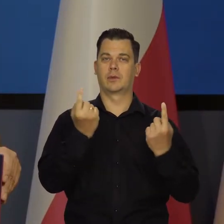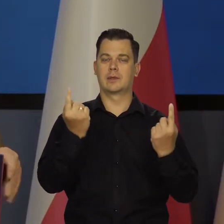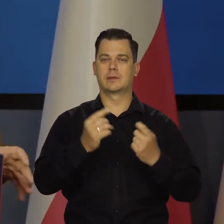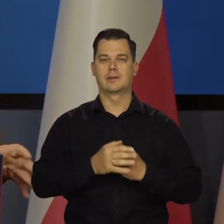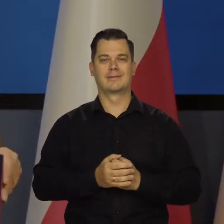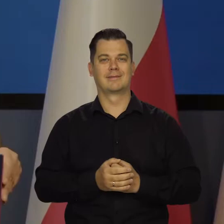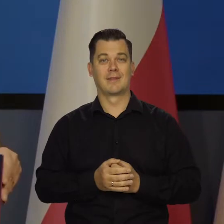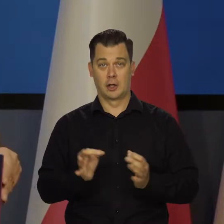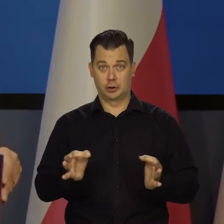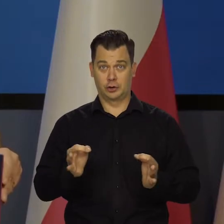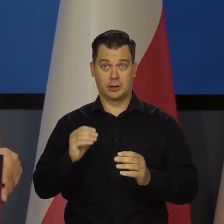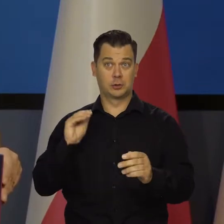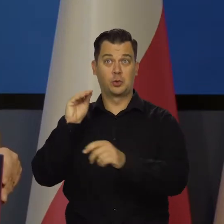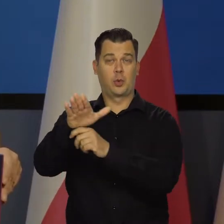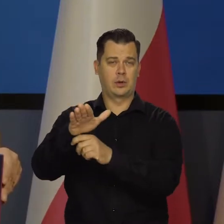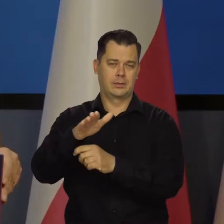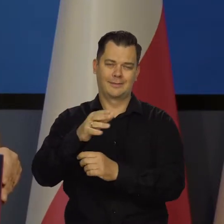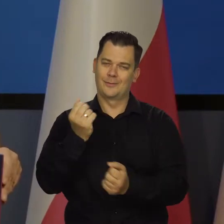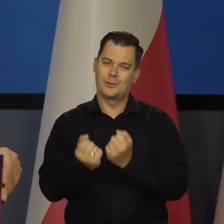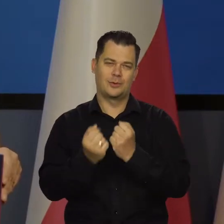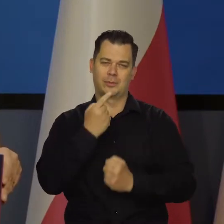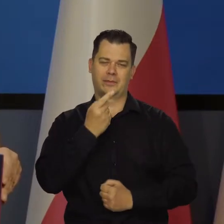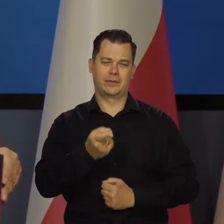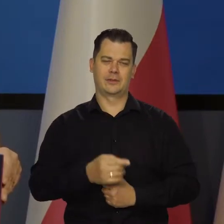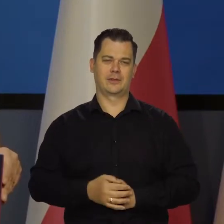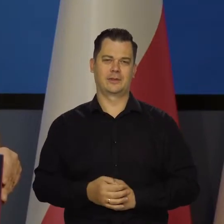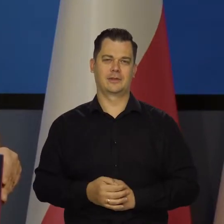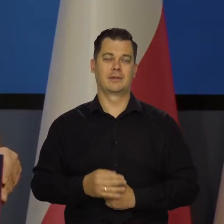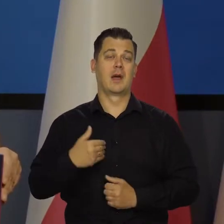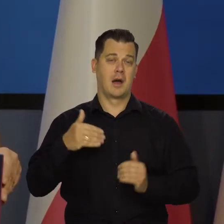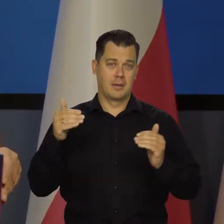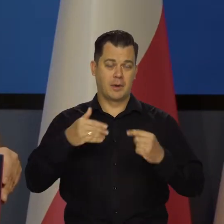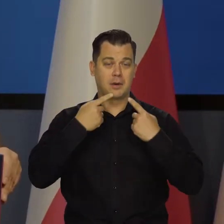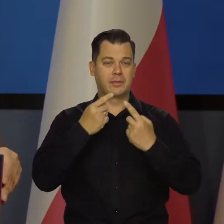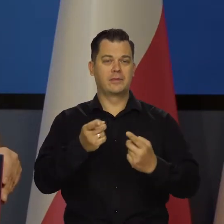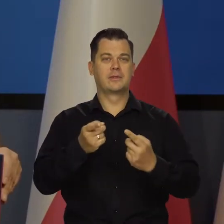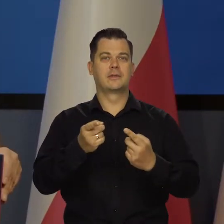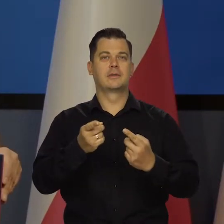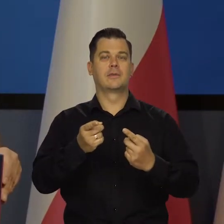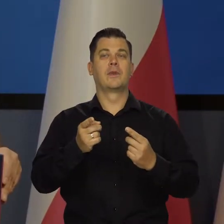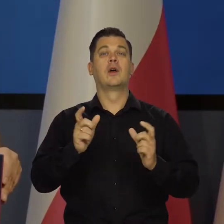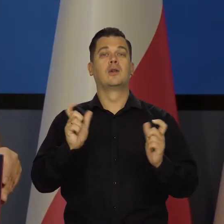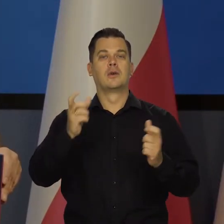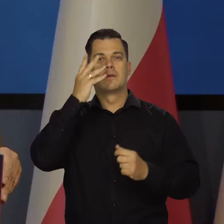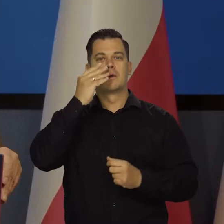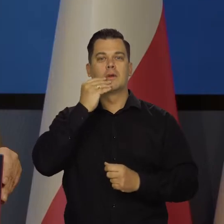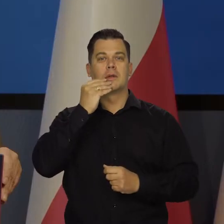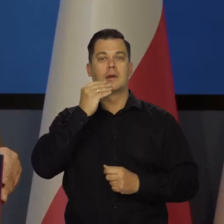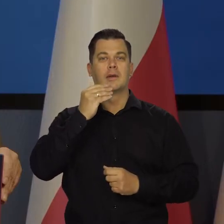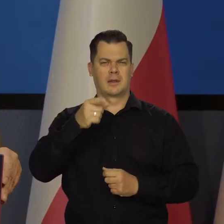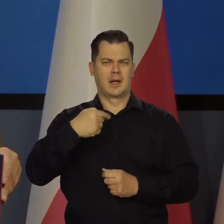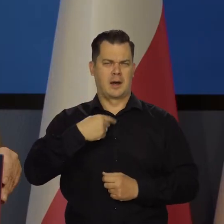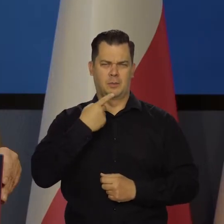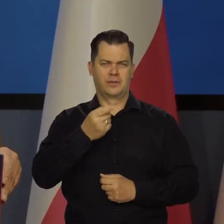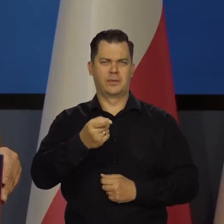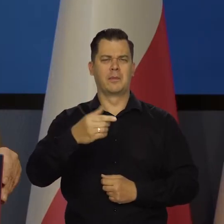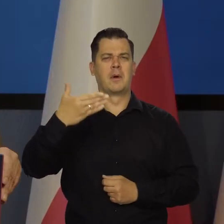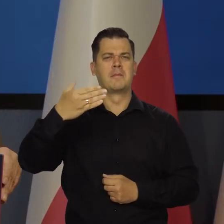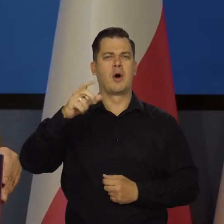ale ja dzisiaj tego nie jestem w stanie powiedzieć. Mogę powiedzieć tylko to, co na molo w Sopocie powiedziałem. Jeśli to Państwo interesuje,